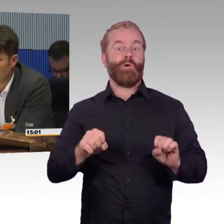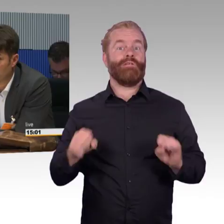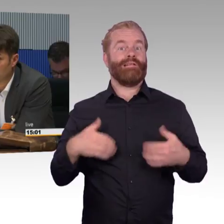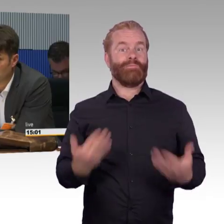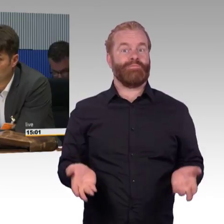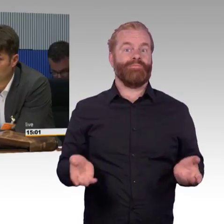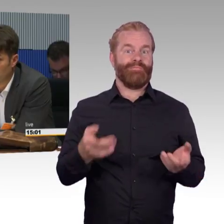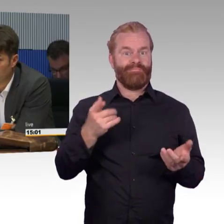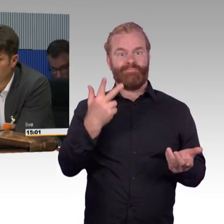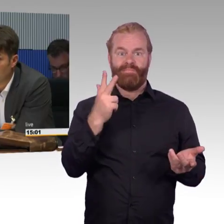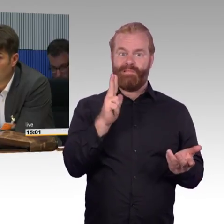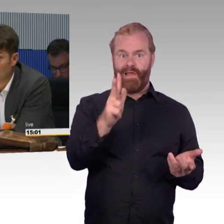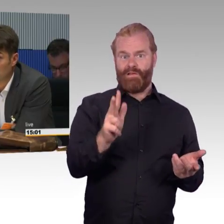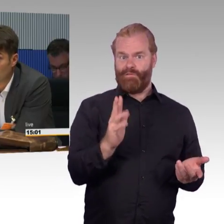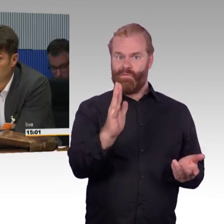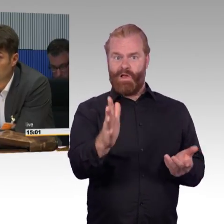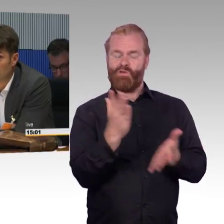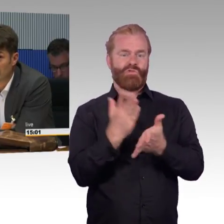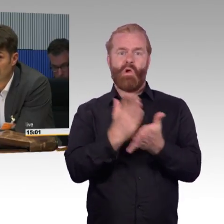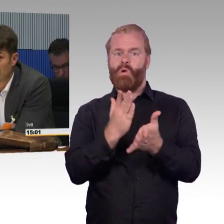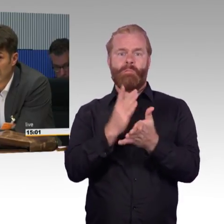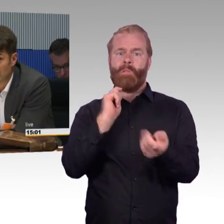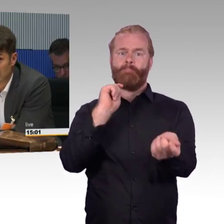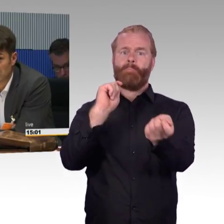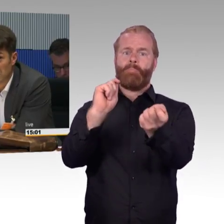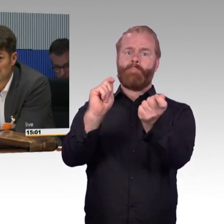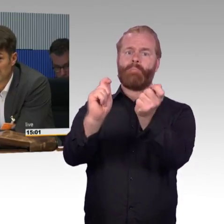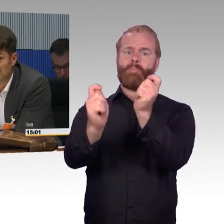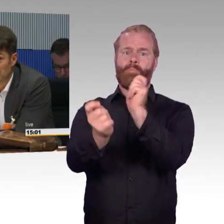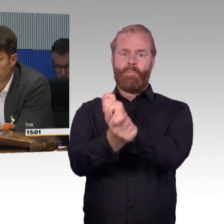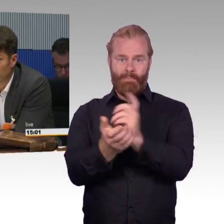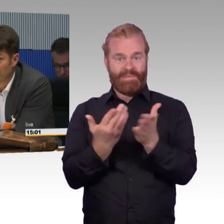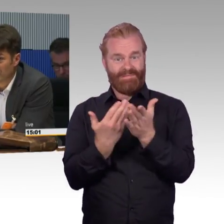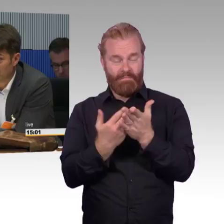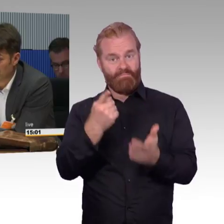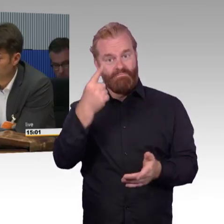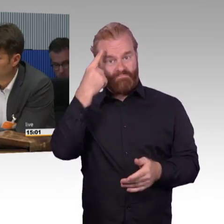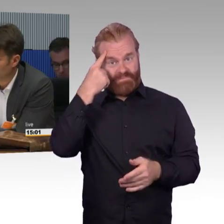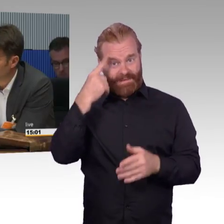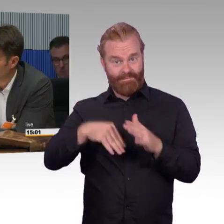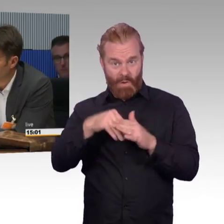was in fünf Jahren technisch möglich wäre. Noch zweiter ketzerischer Ansatz, ich bin aus Versehen